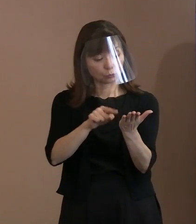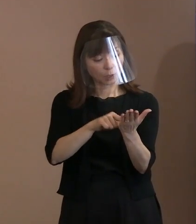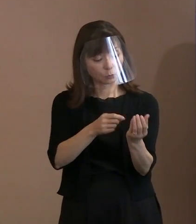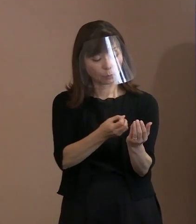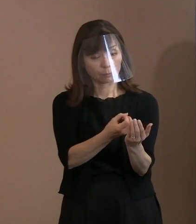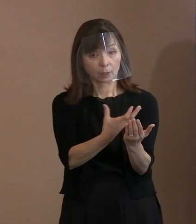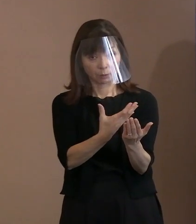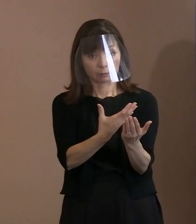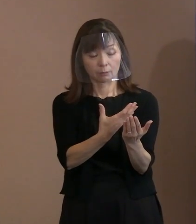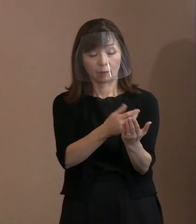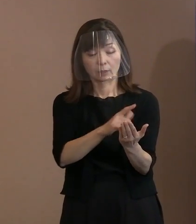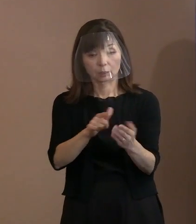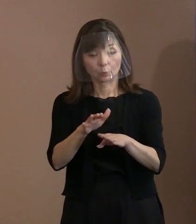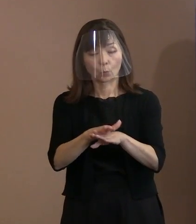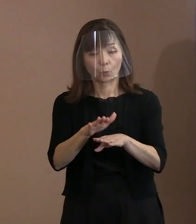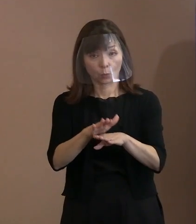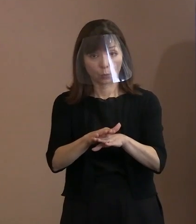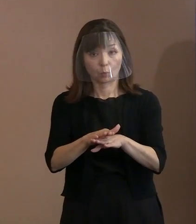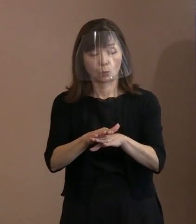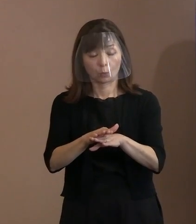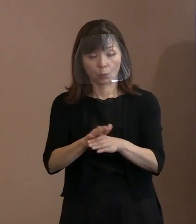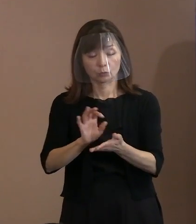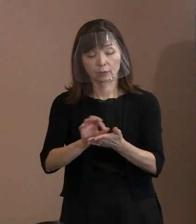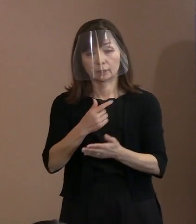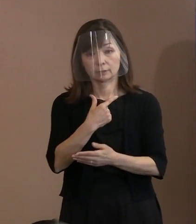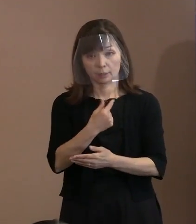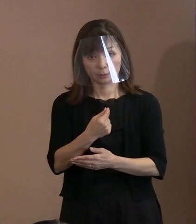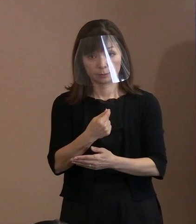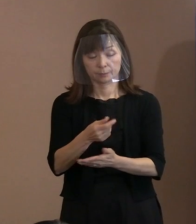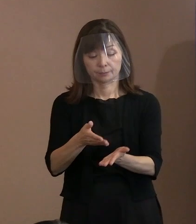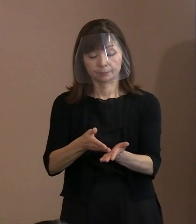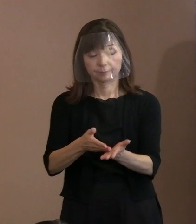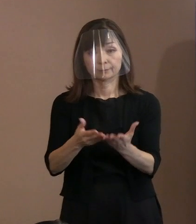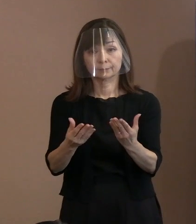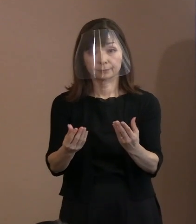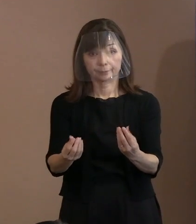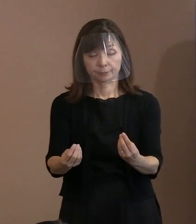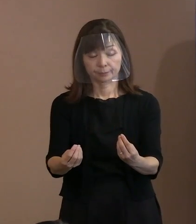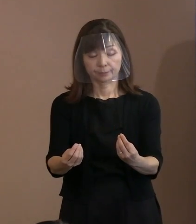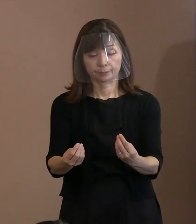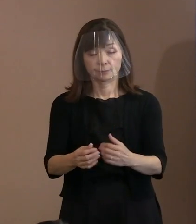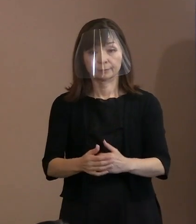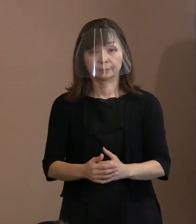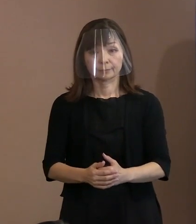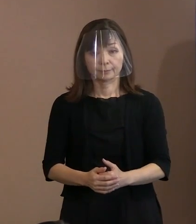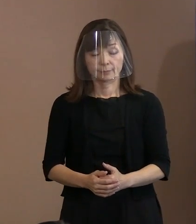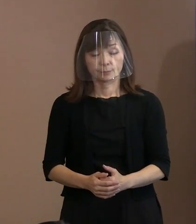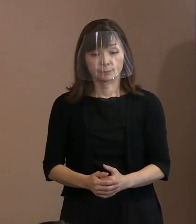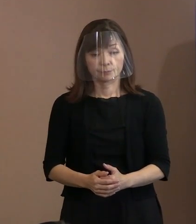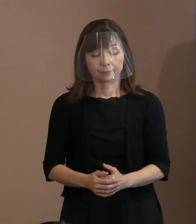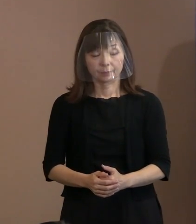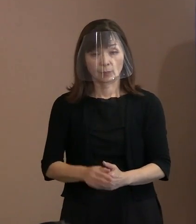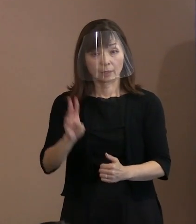活用していきたいと考えています｡ 説明は以上であります｡ なお､参考資料として引用した